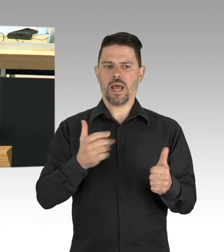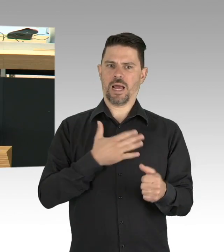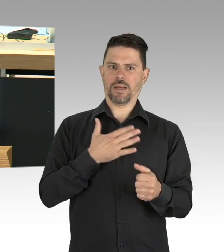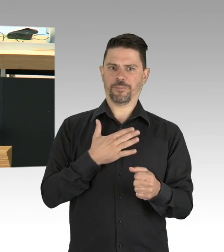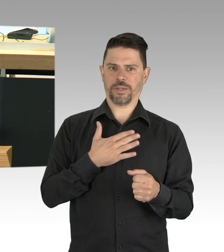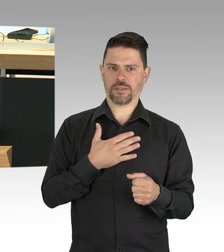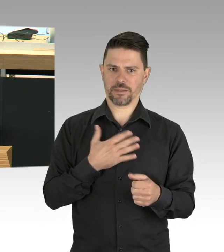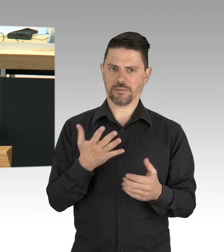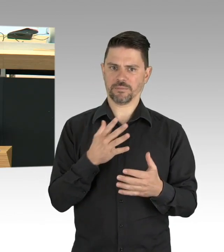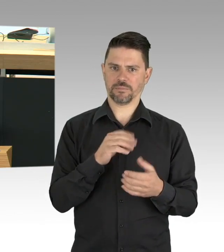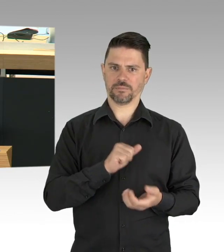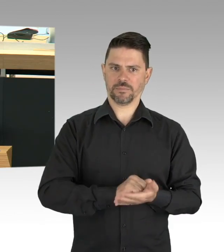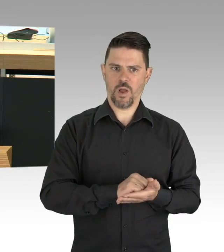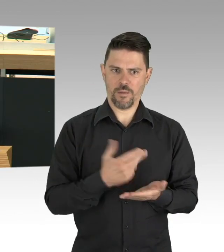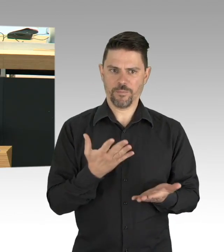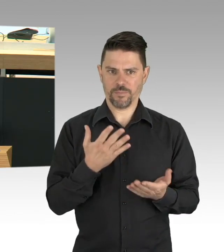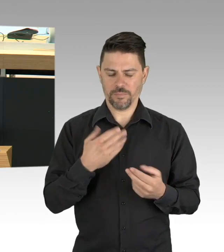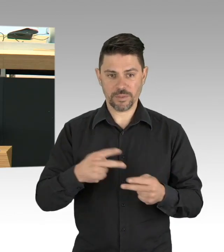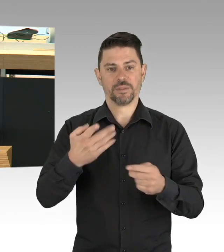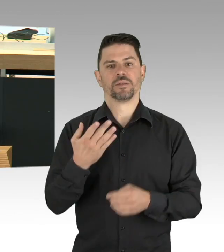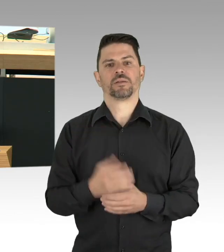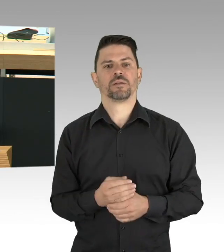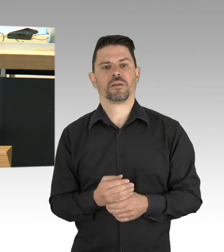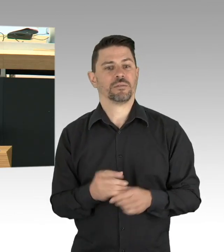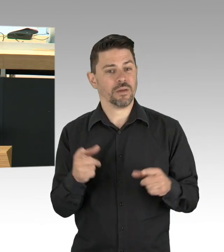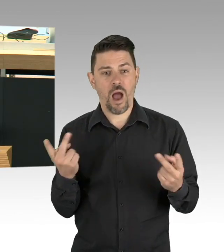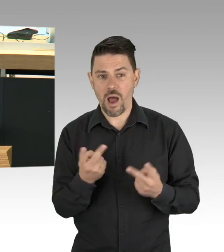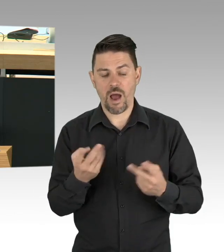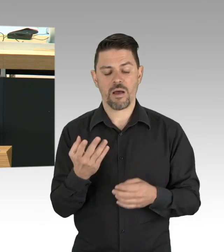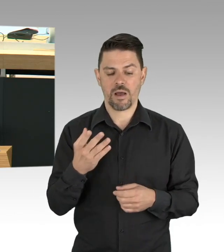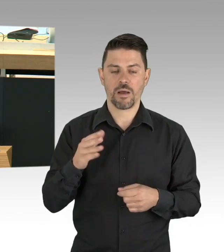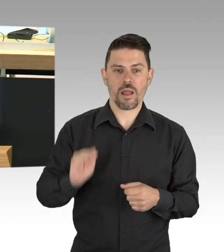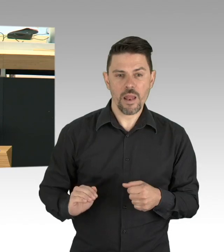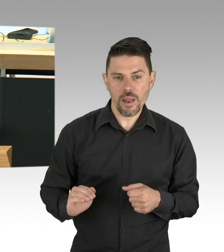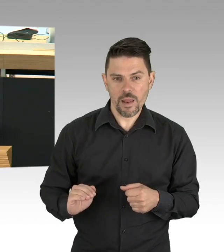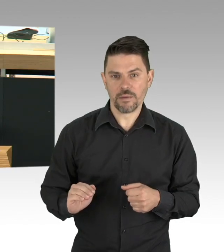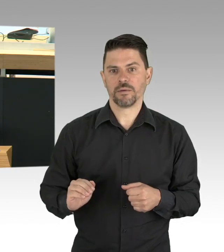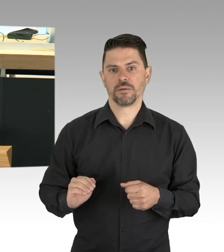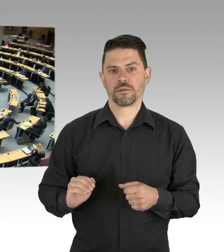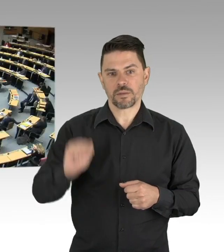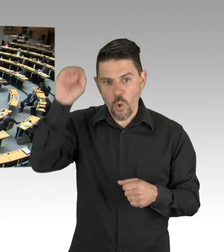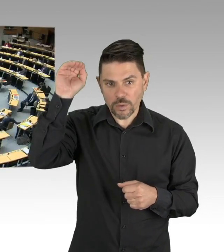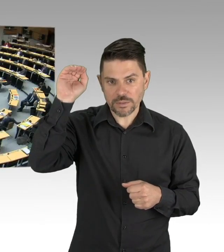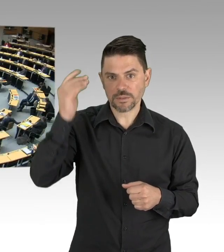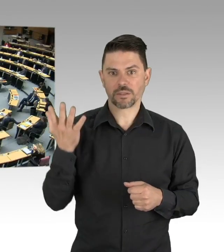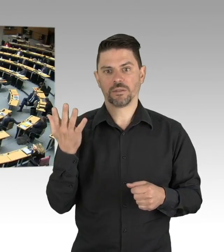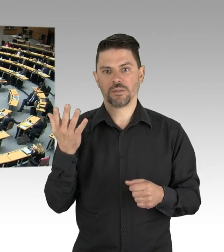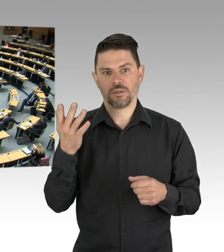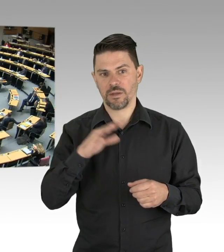zu löschen und Treppenhaus und andere Wohnungen zu ignorieren, ein Virus kennt keine Grenzen. (Beifall)